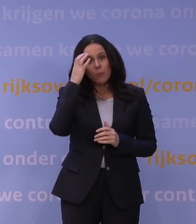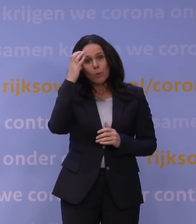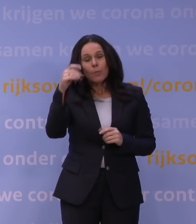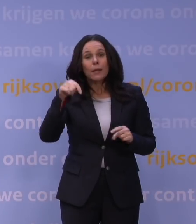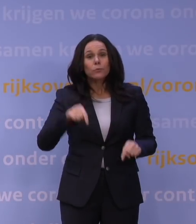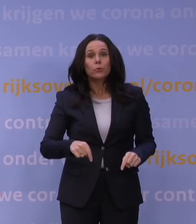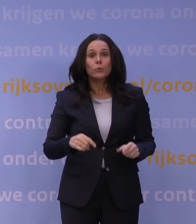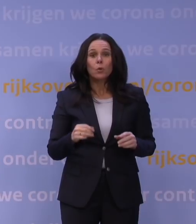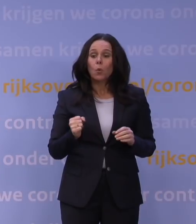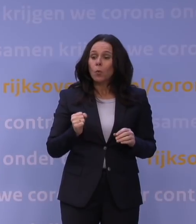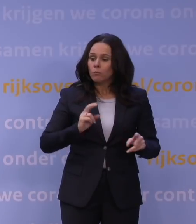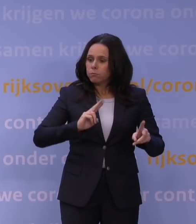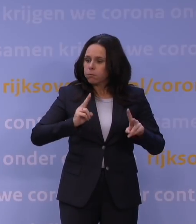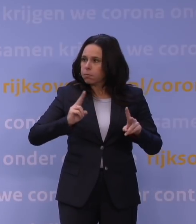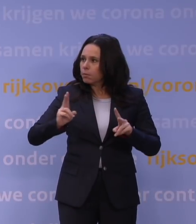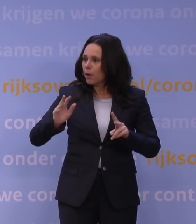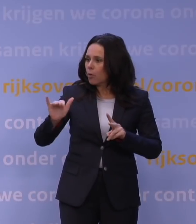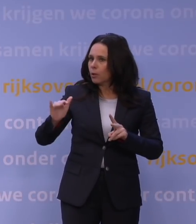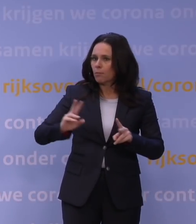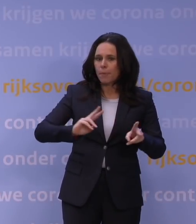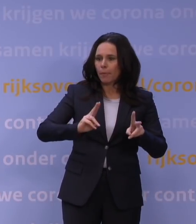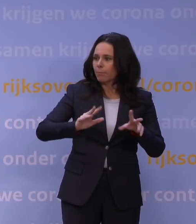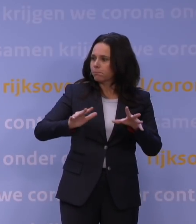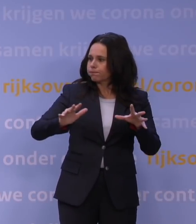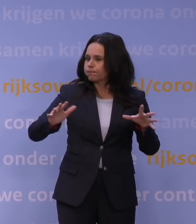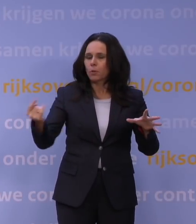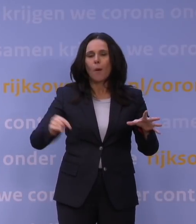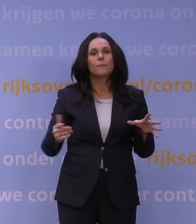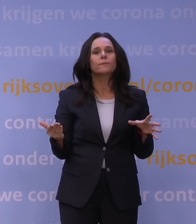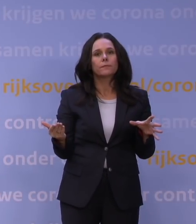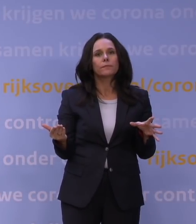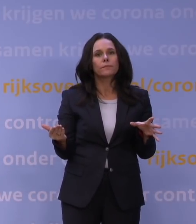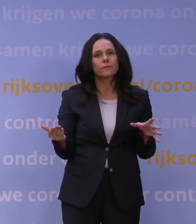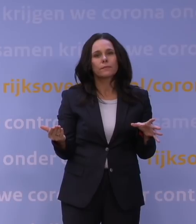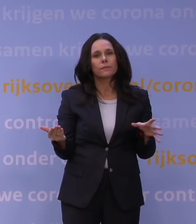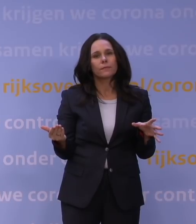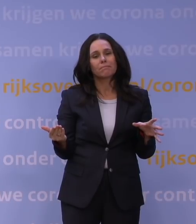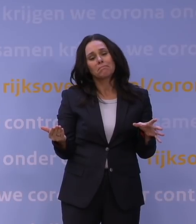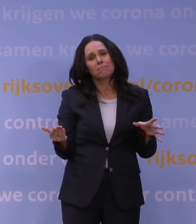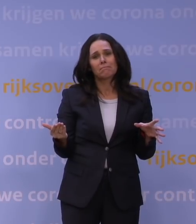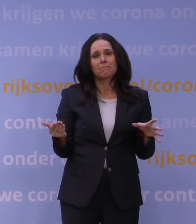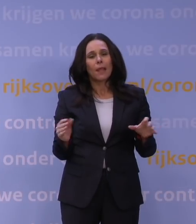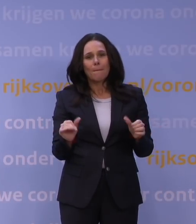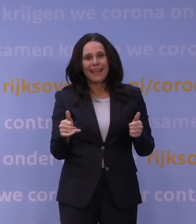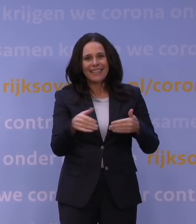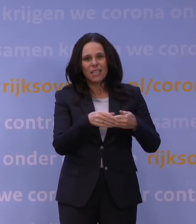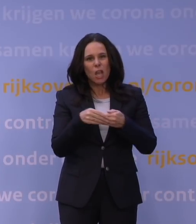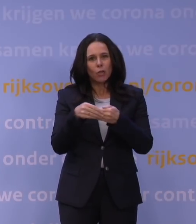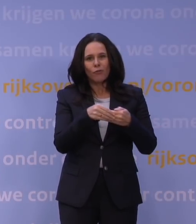die enorme golf van omikron en dat die ertoe kan leiden dat je zo vanaf begin januari onbeheersbare situaties krijgt